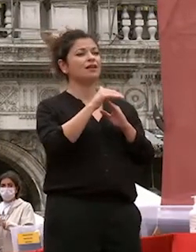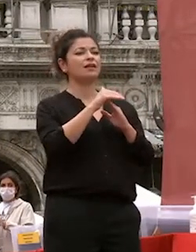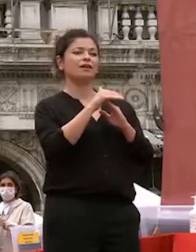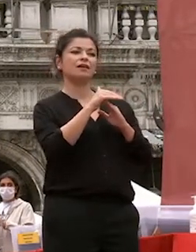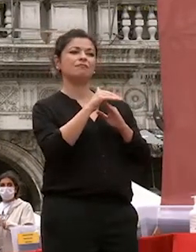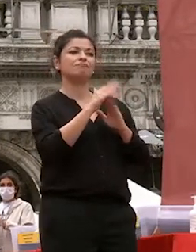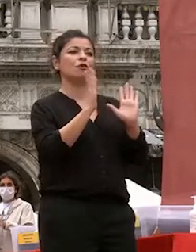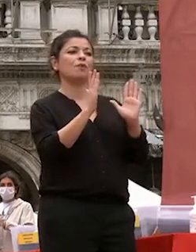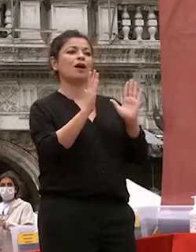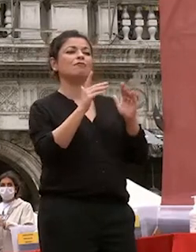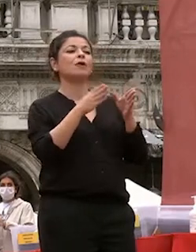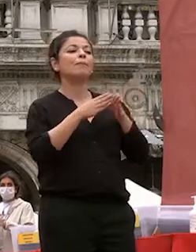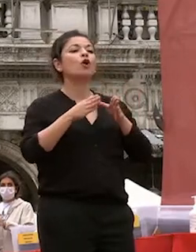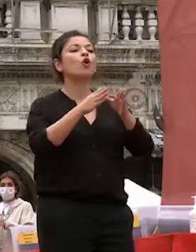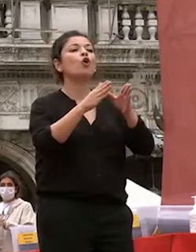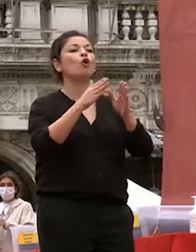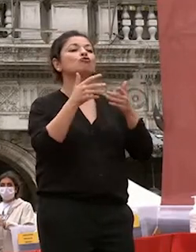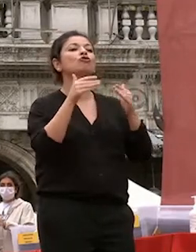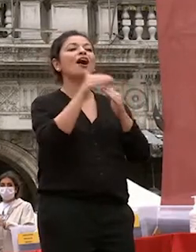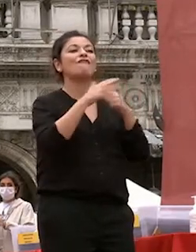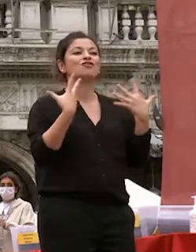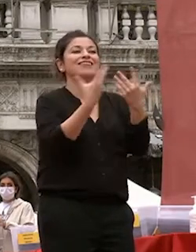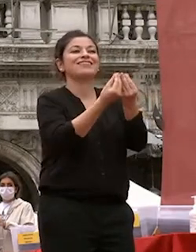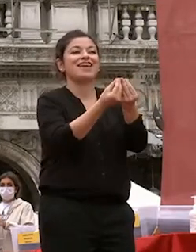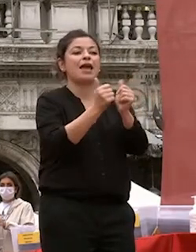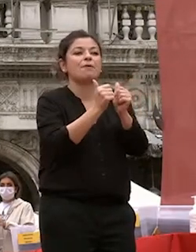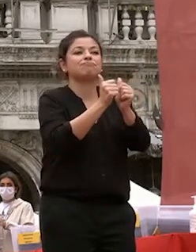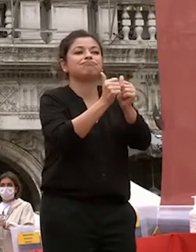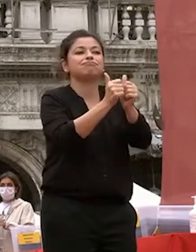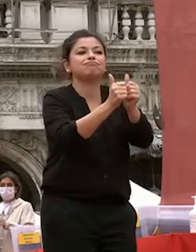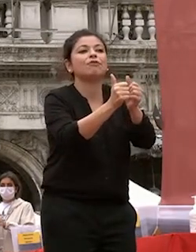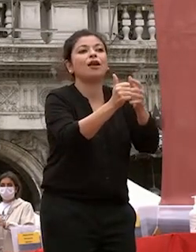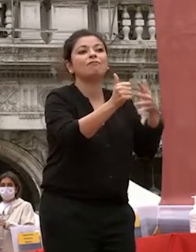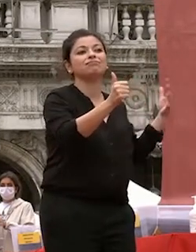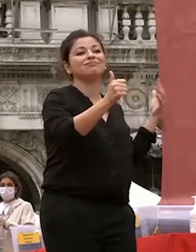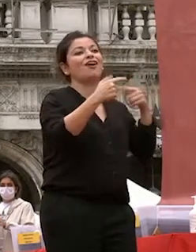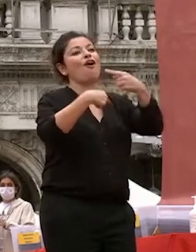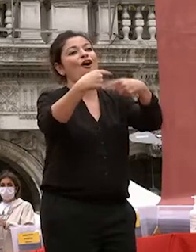ora sta a voi continuare a costruirlo buona fortuna e buon viaggio grazie a